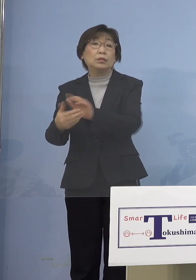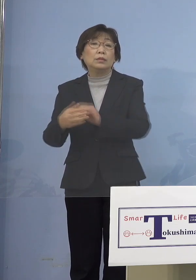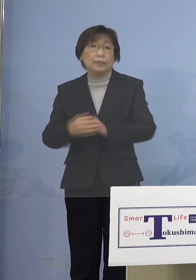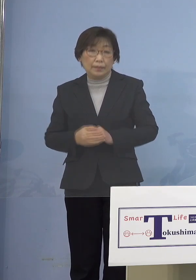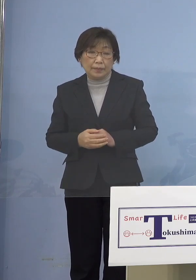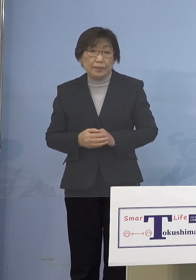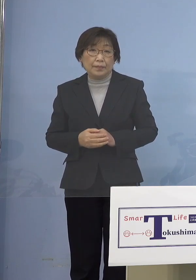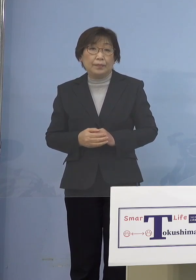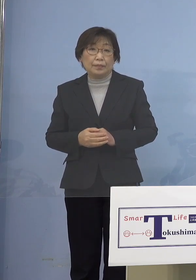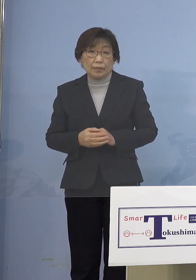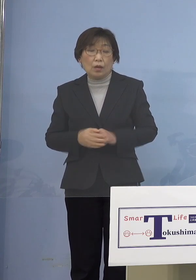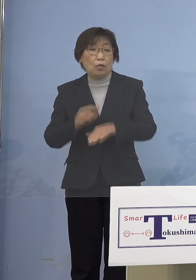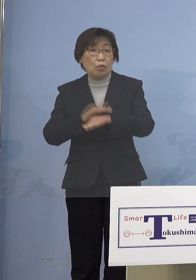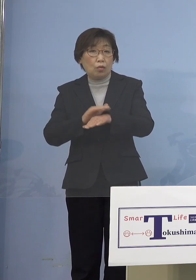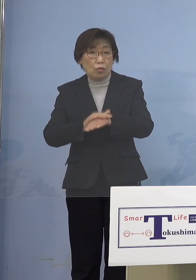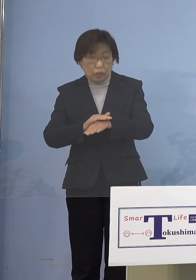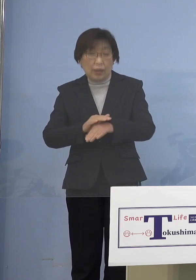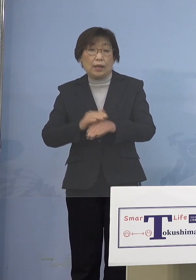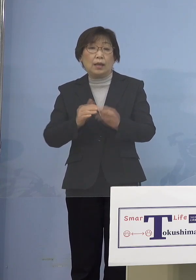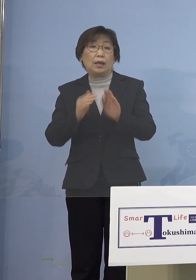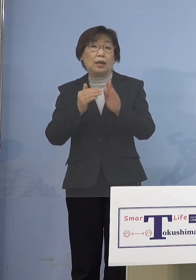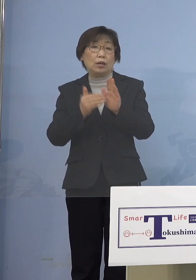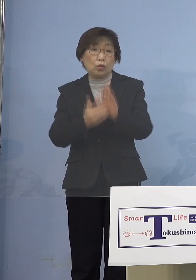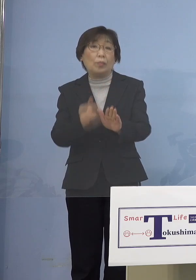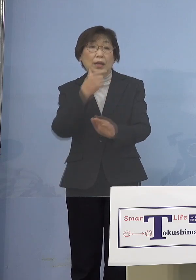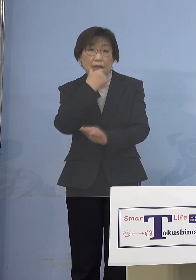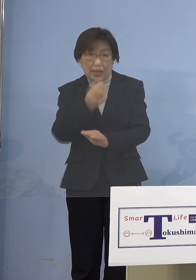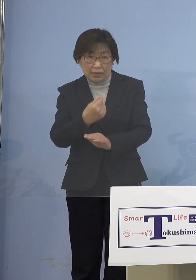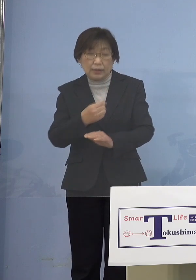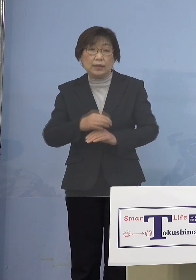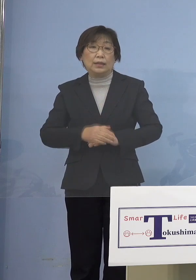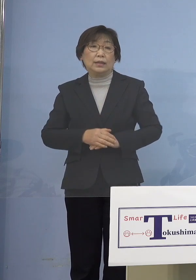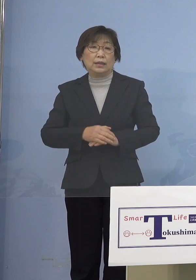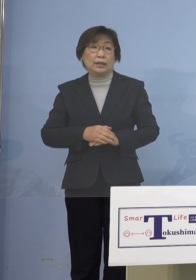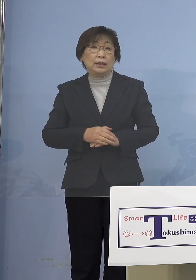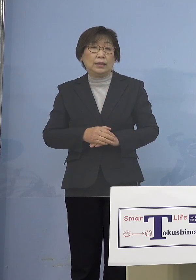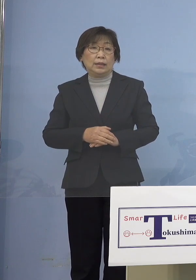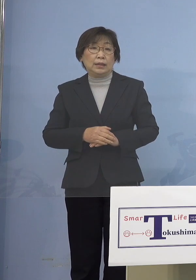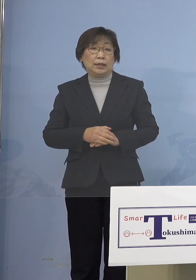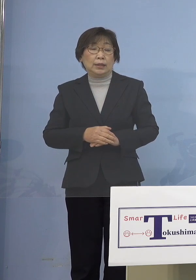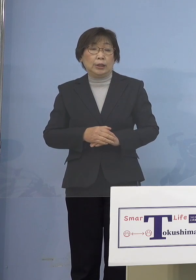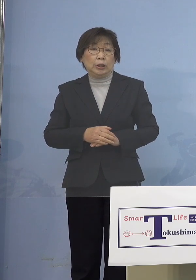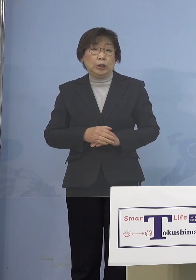本当に厳しい状況に今きておりますので おそらくここあと1週間ぐらいは